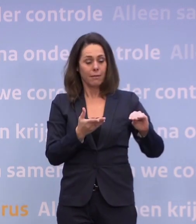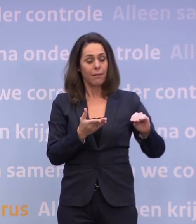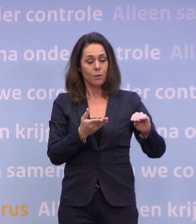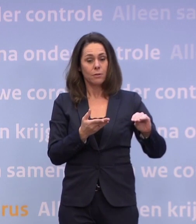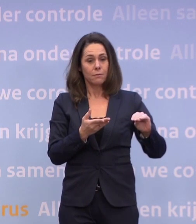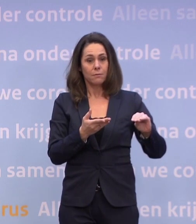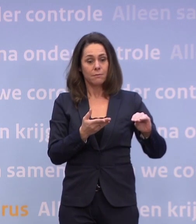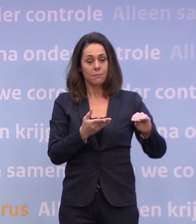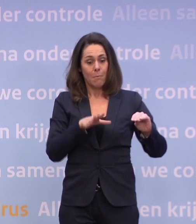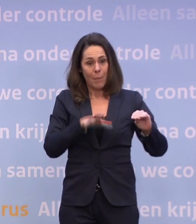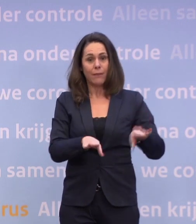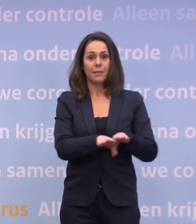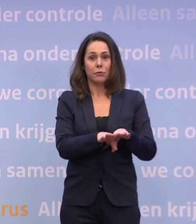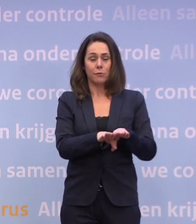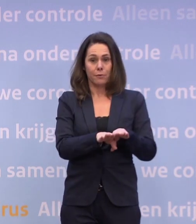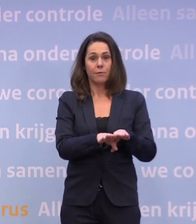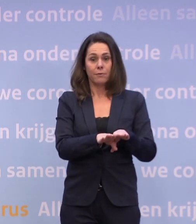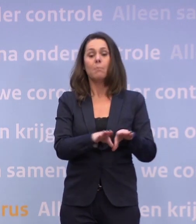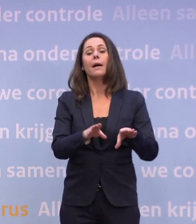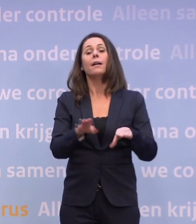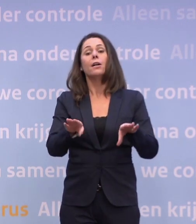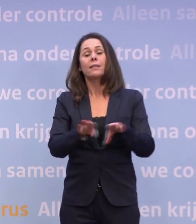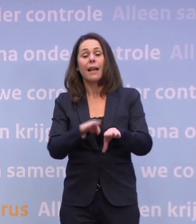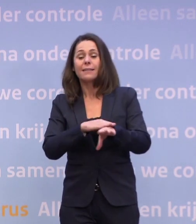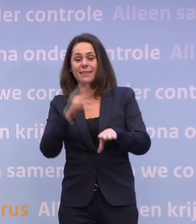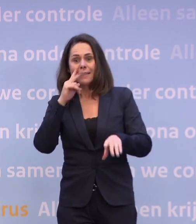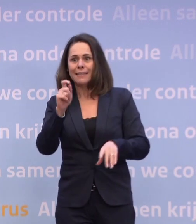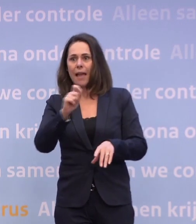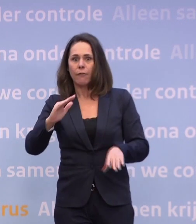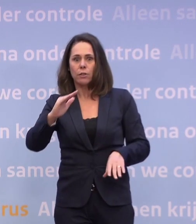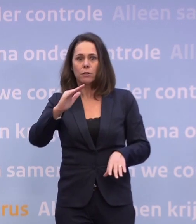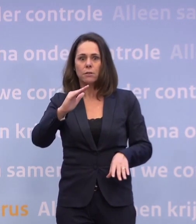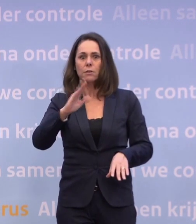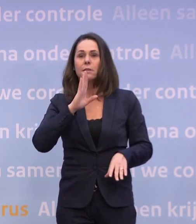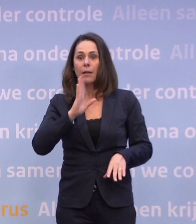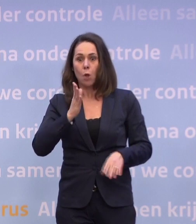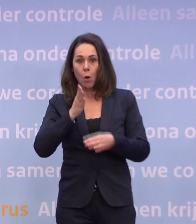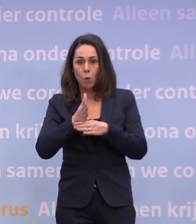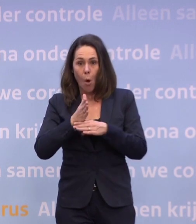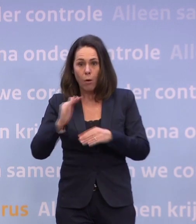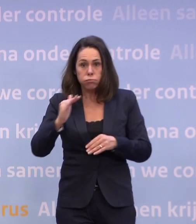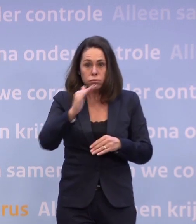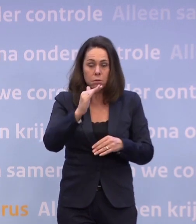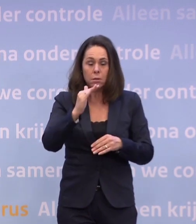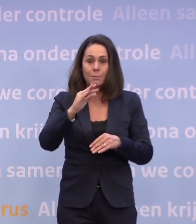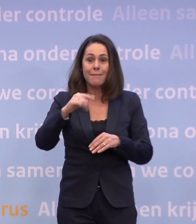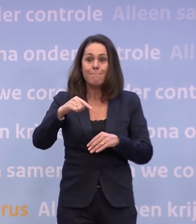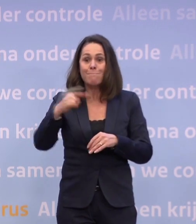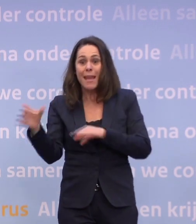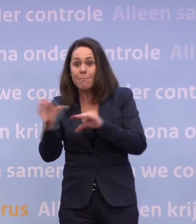Maar tegelijkertijd zien we ook de cijfers in de richting gaan dat we zeggen... ...o, jee, als dat doorzet, loop je het risico dat je meer moet. Maar dat hebben we nog zelf in de hand...